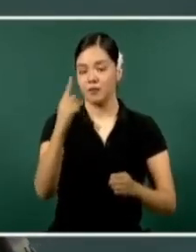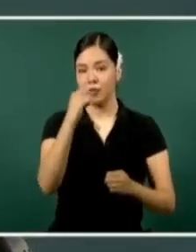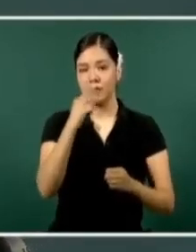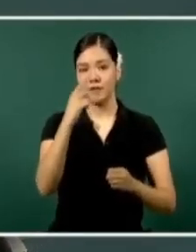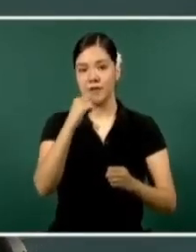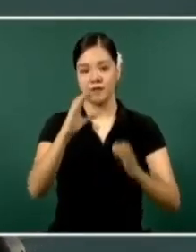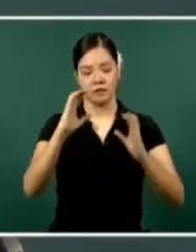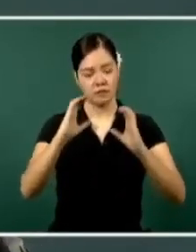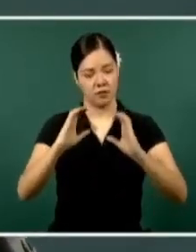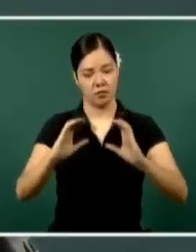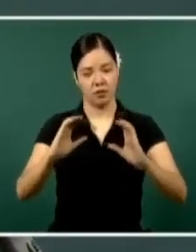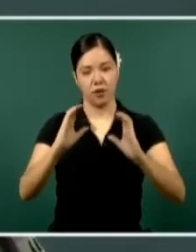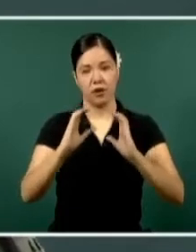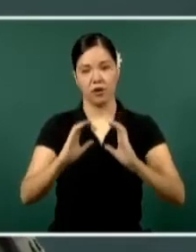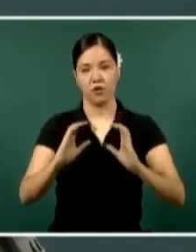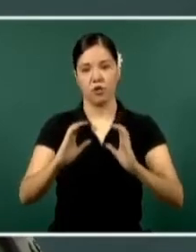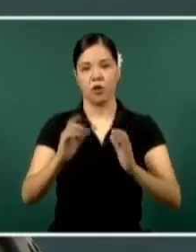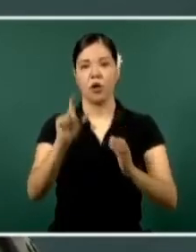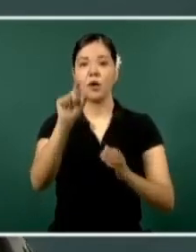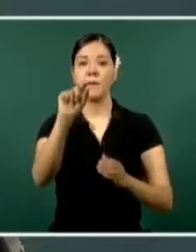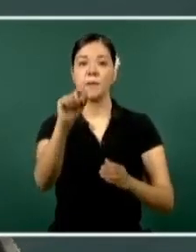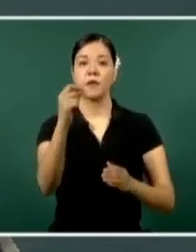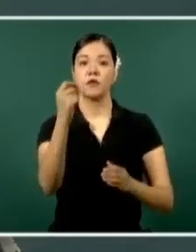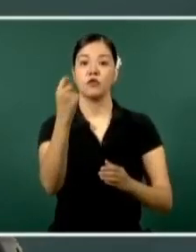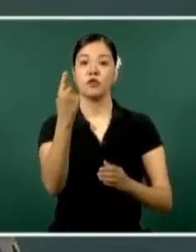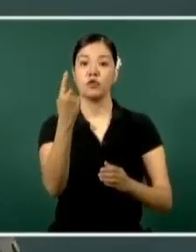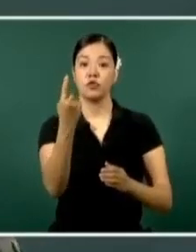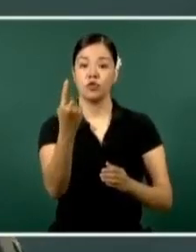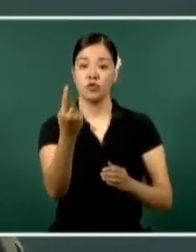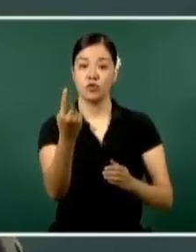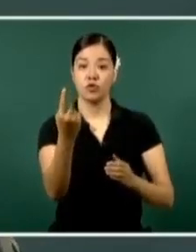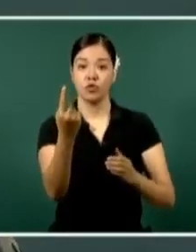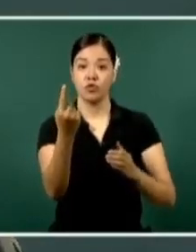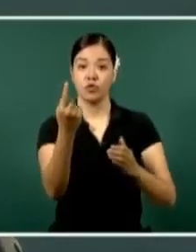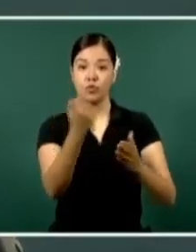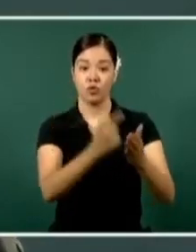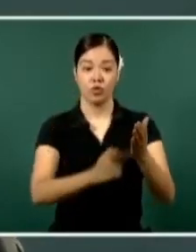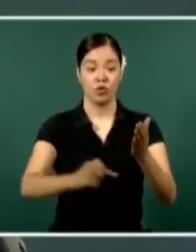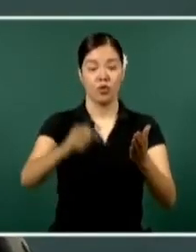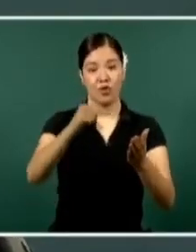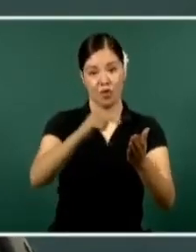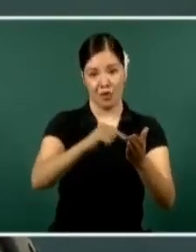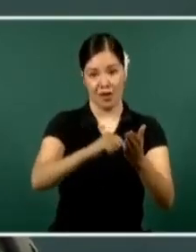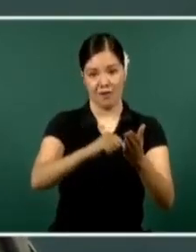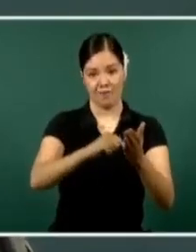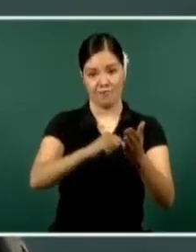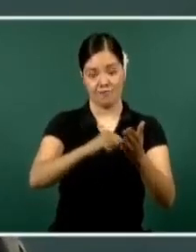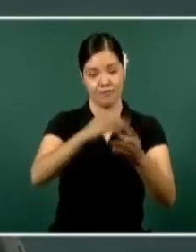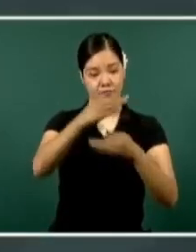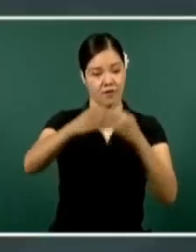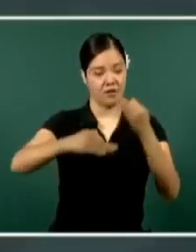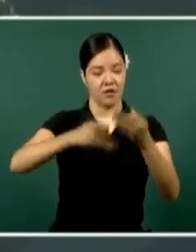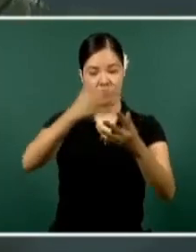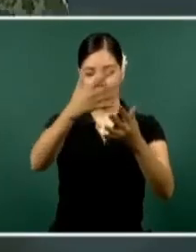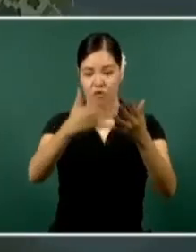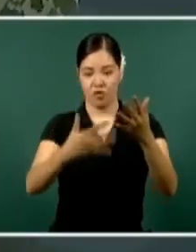está en el 21 lugar a nivel nacional en el índice delictivo este estado. Muchas gracias.